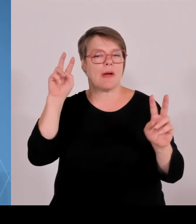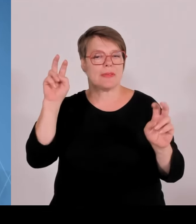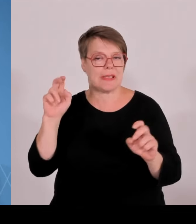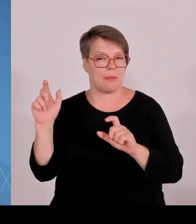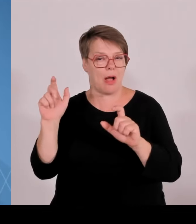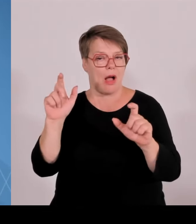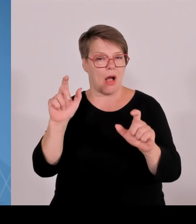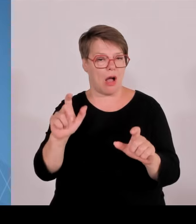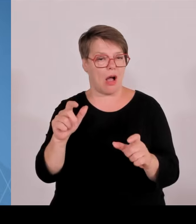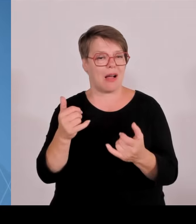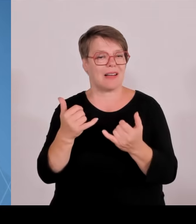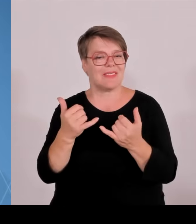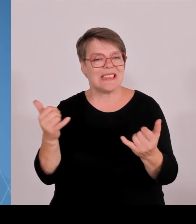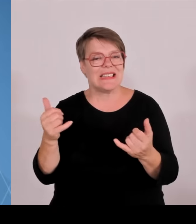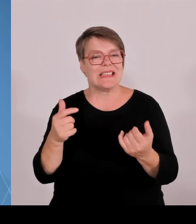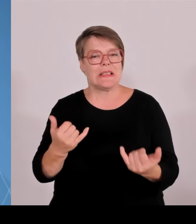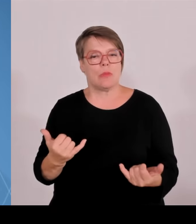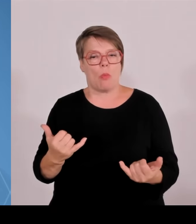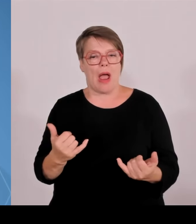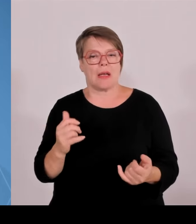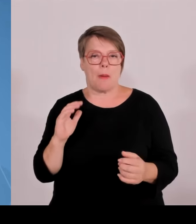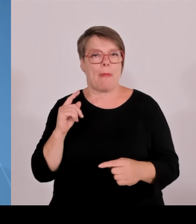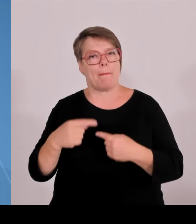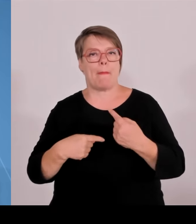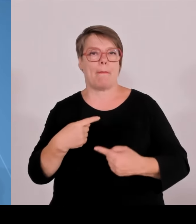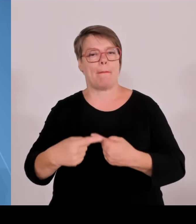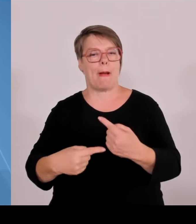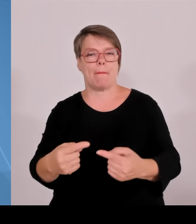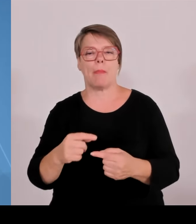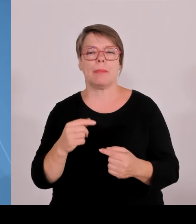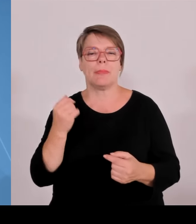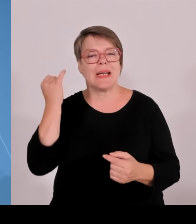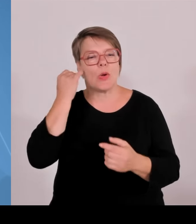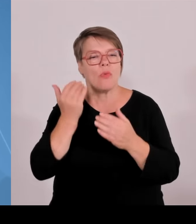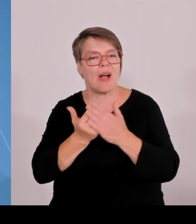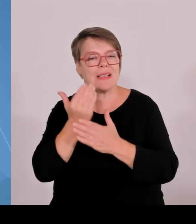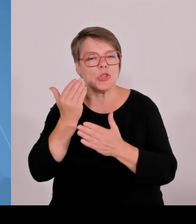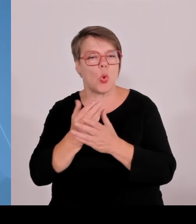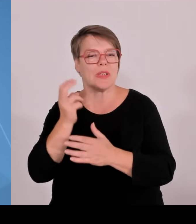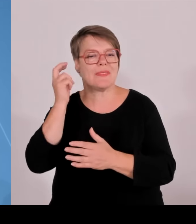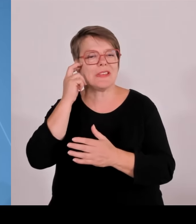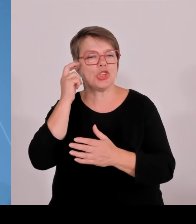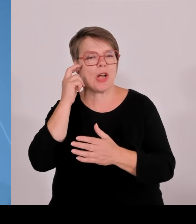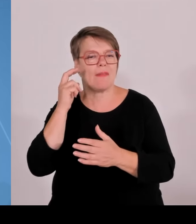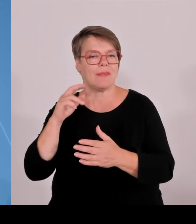Letzte Woche haben wir im Bayerischen Landtag freigemacht, den Weg für ein Agrarzentrum in Weihenstephan.